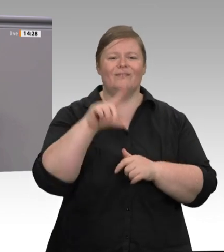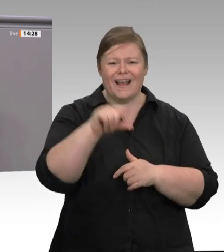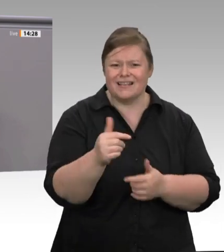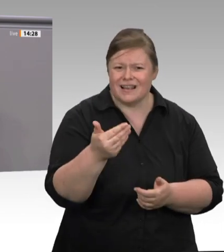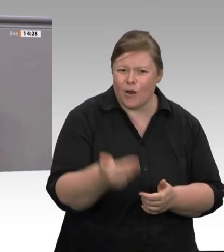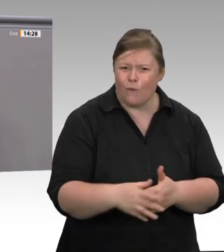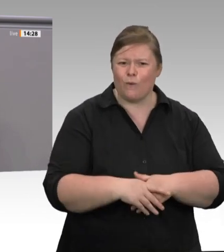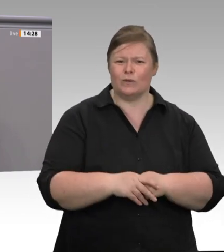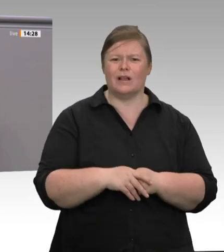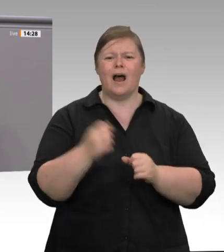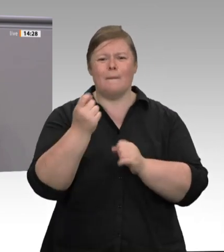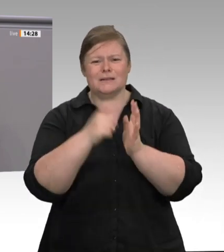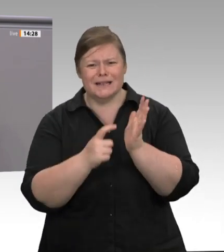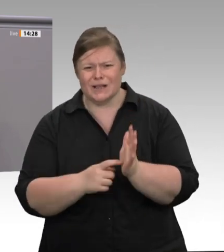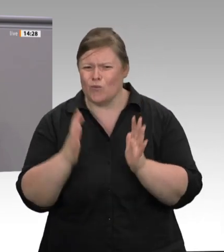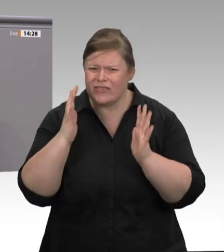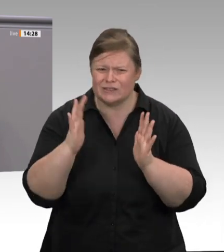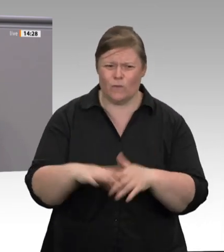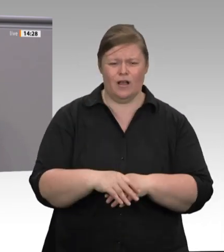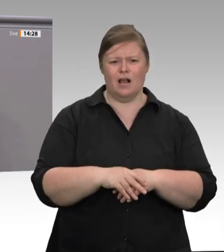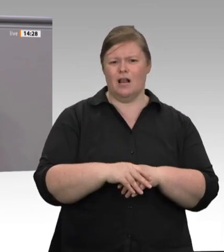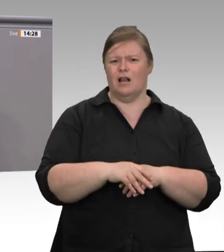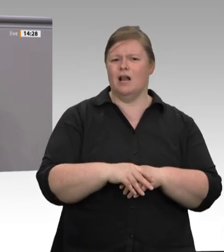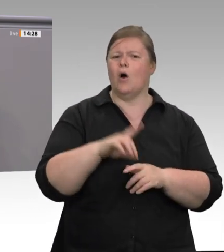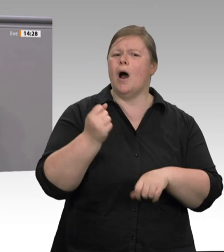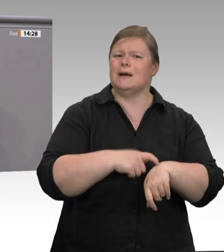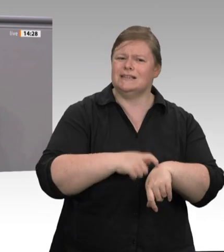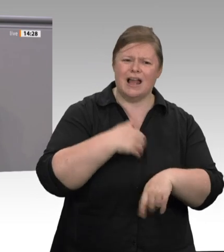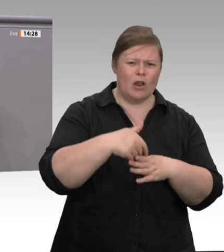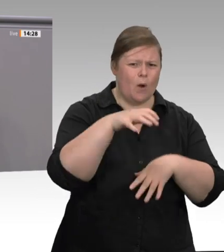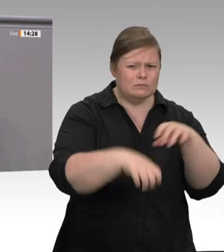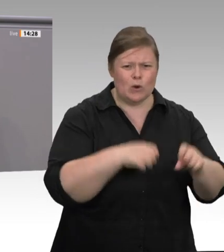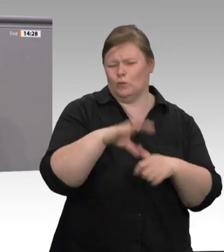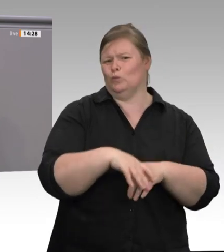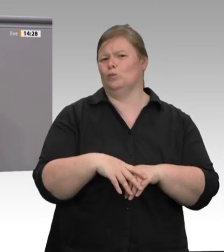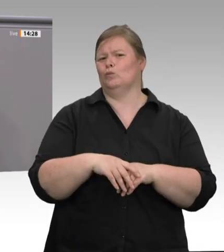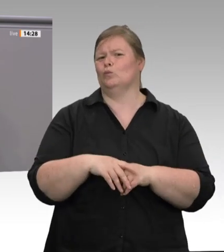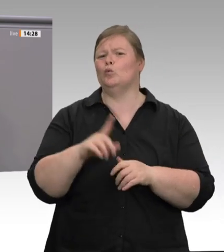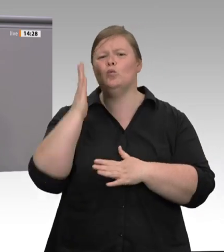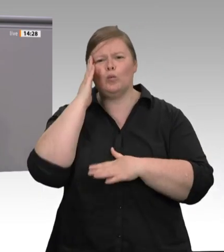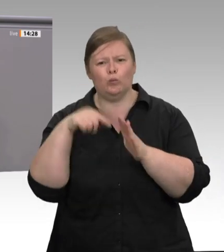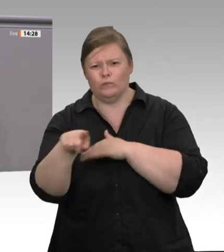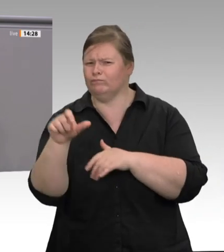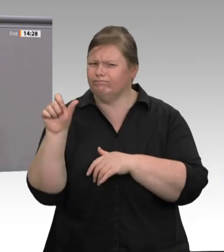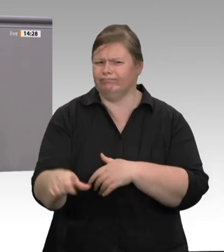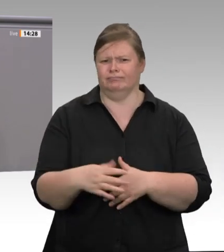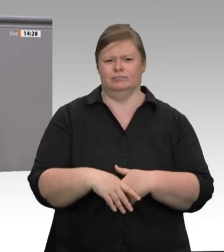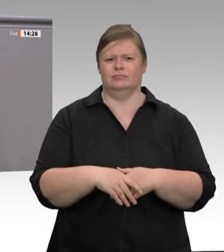von Corona. Das System Fleischbranche ist menschenunwürdig. Damit muss endlich Schluss sein.